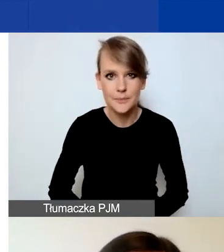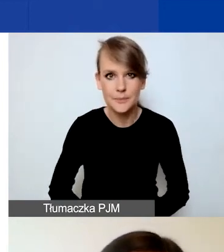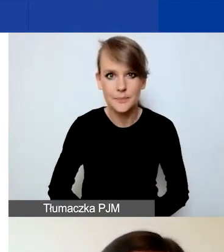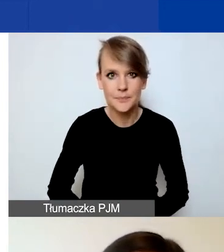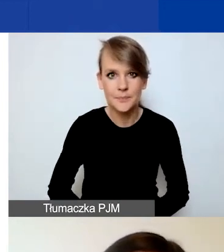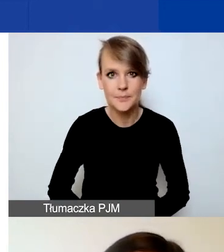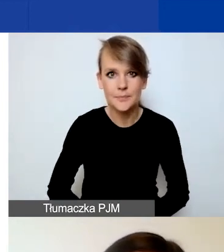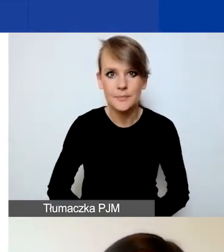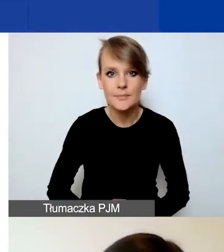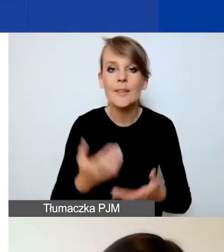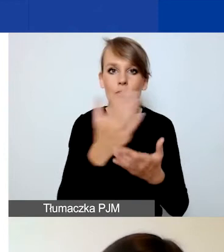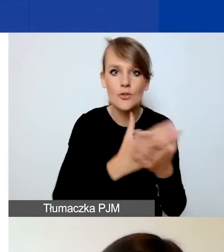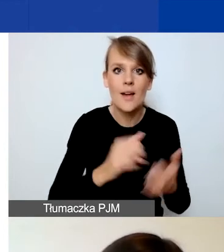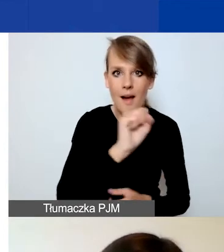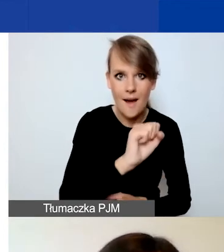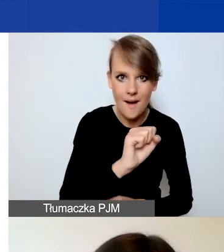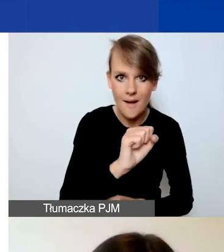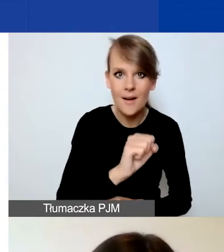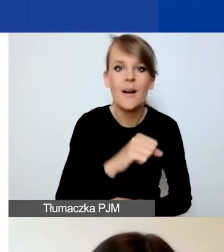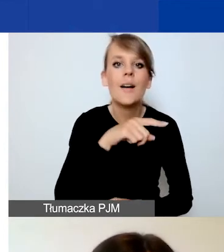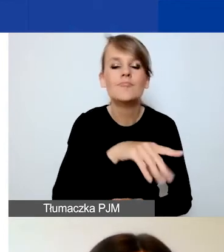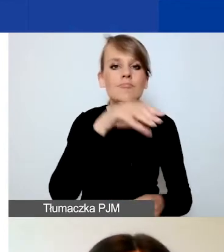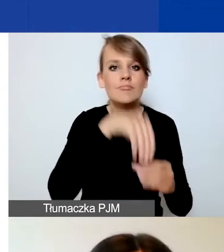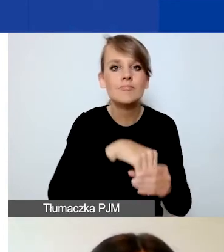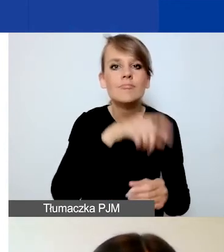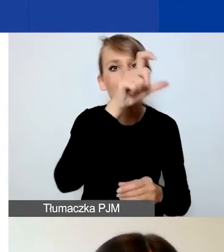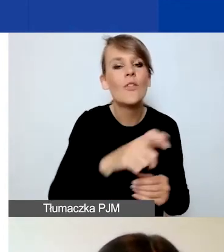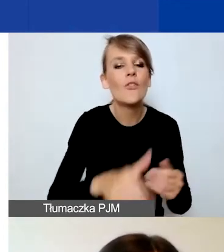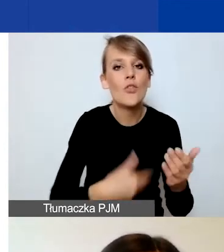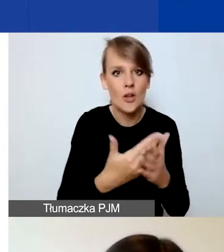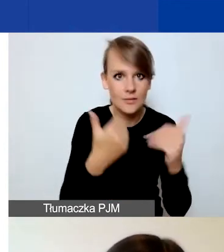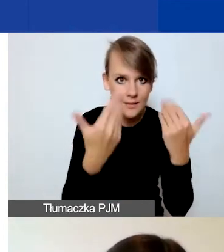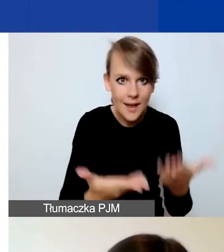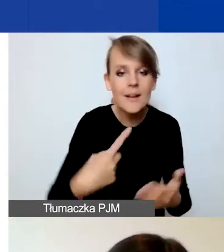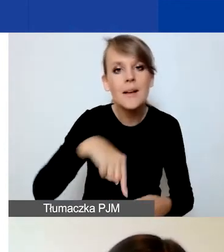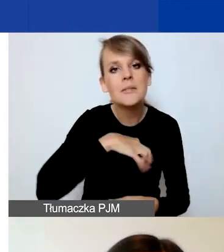W części A dotyczącej wnioskodawcy pytamy państwa o podstawowe dane